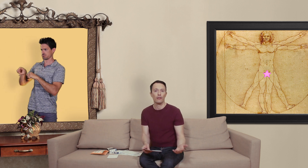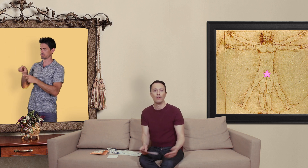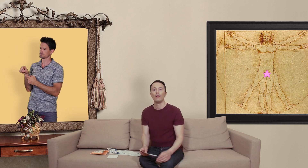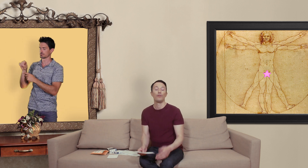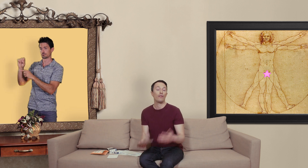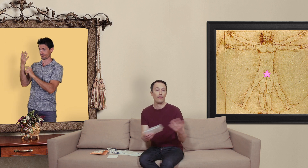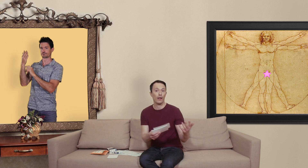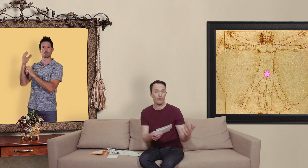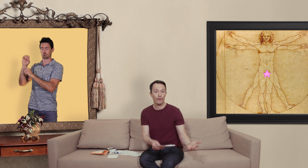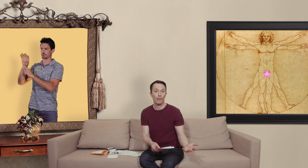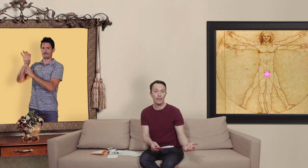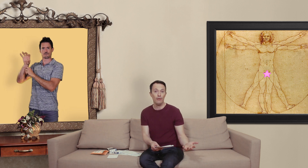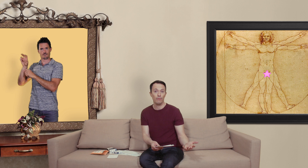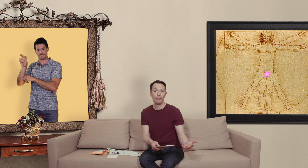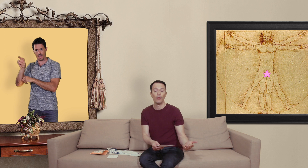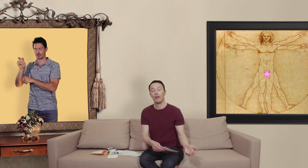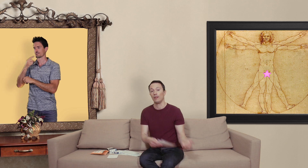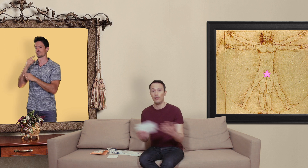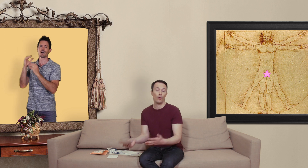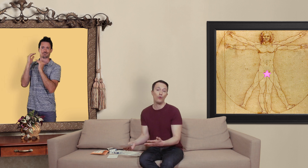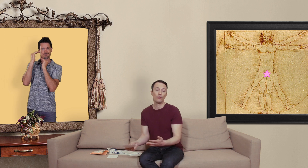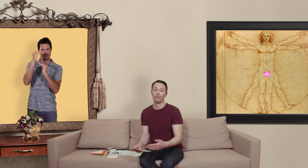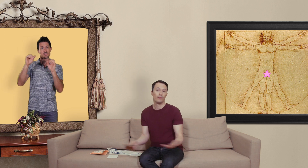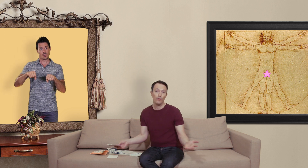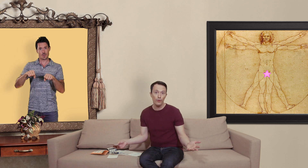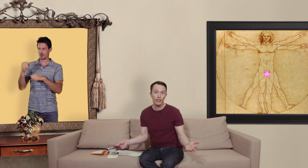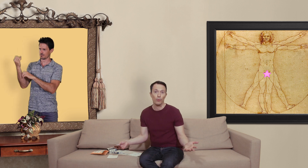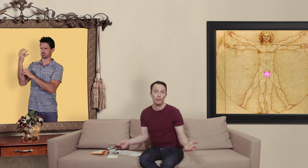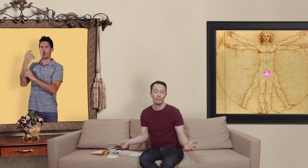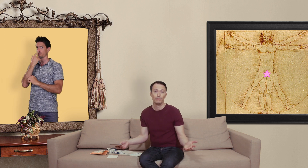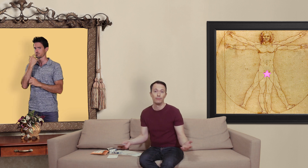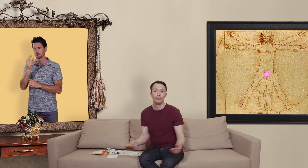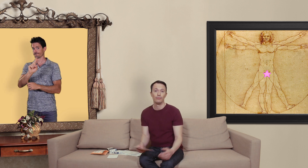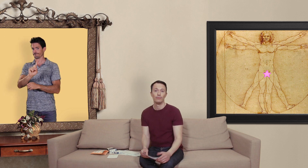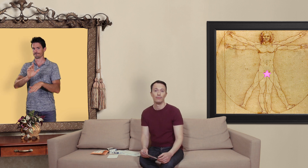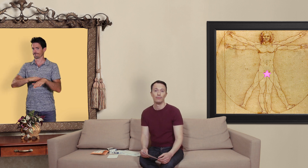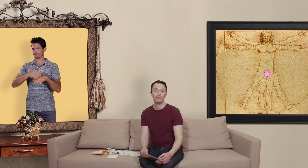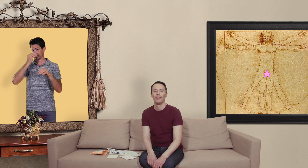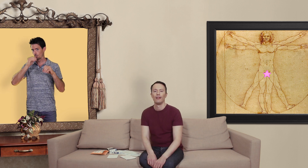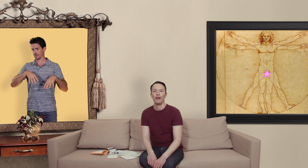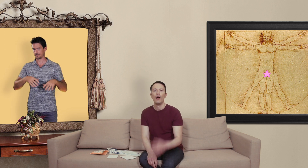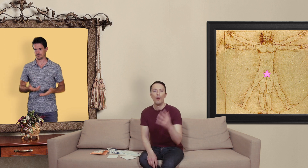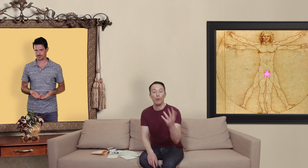vous avez à faire une vraie pharmacie si c'est rouge vous laisser tomber... pour les